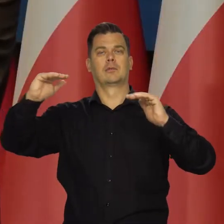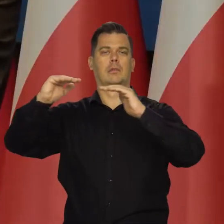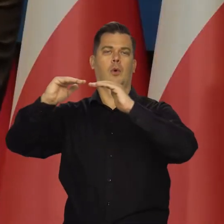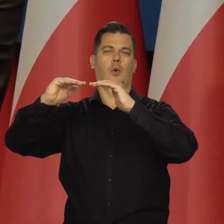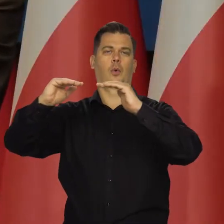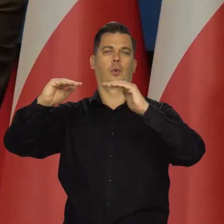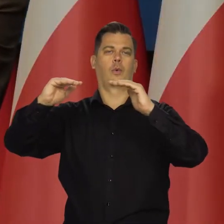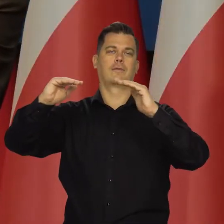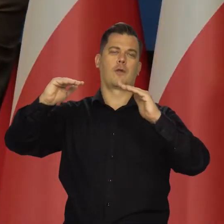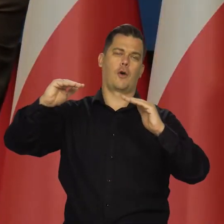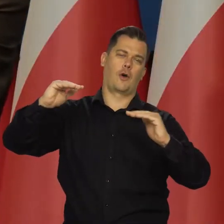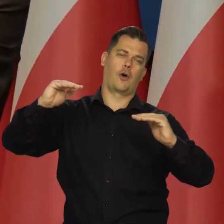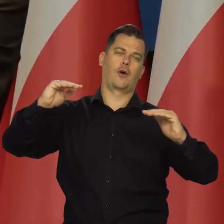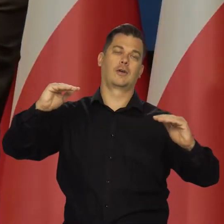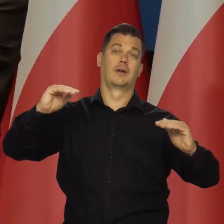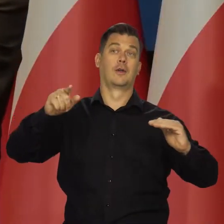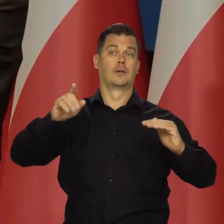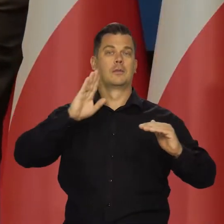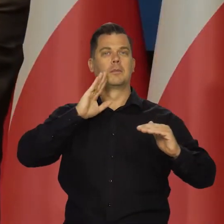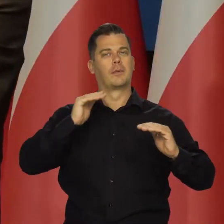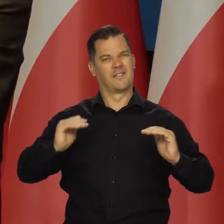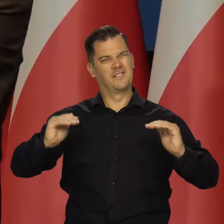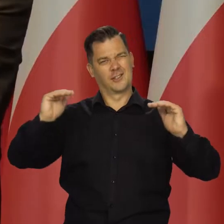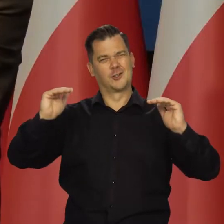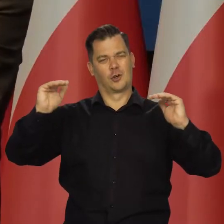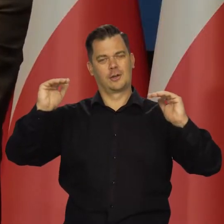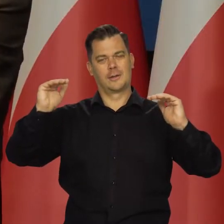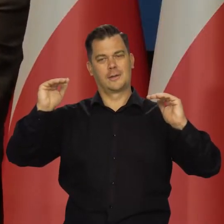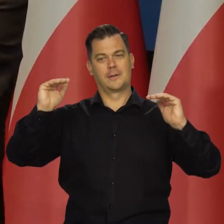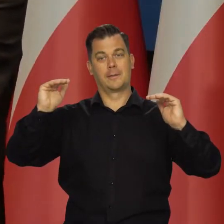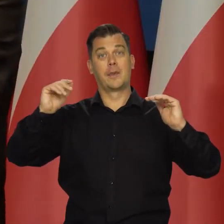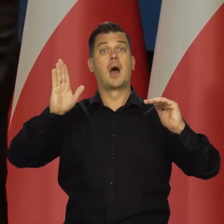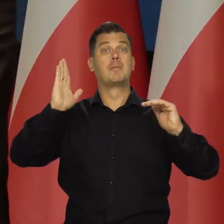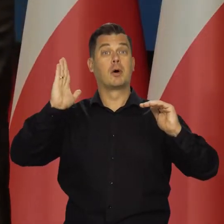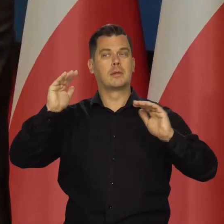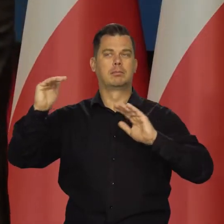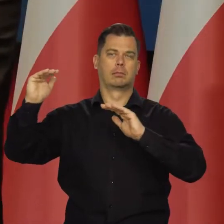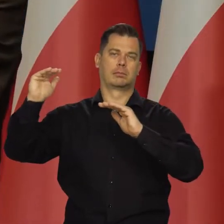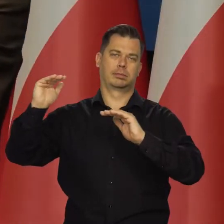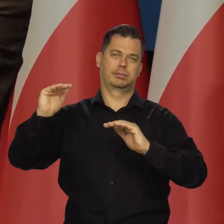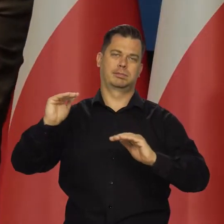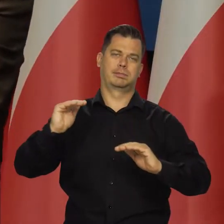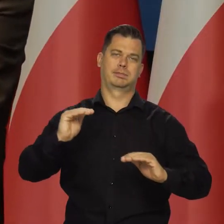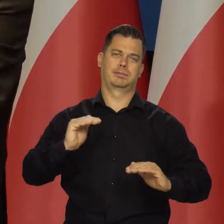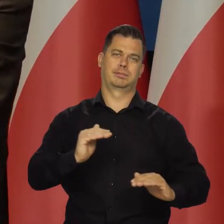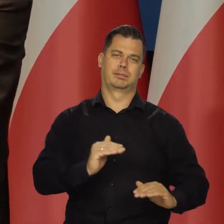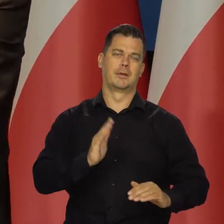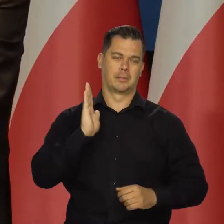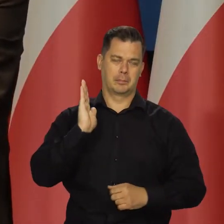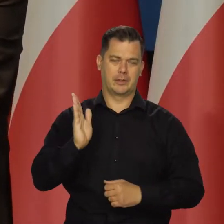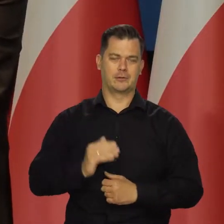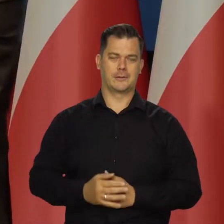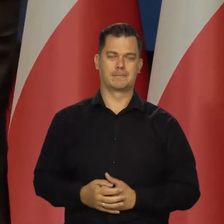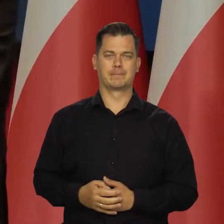Może być wyżej, trochę niżej, ale zasadniczo to jest ten wysoki pułap, od którego potem inflacja będzie stopniowo maleć,